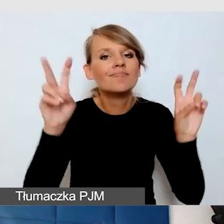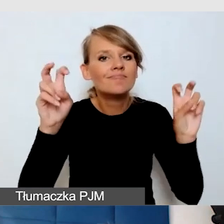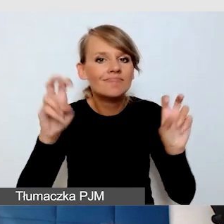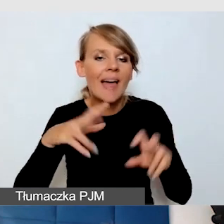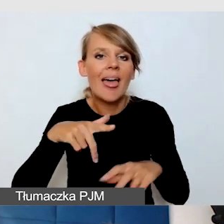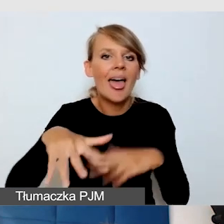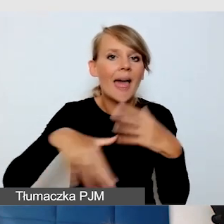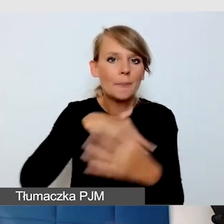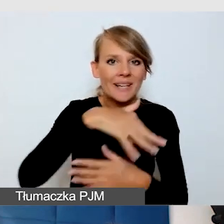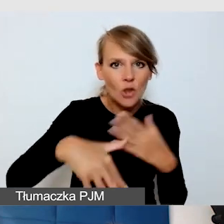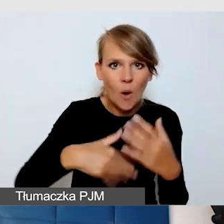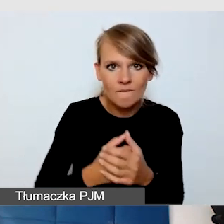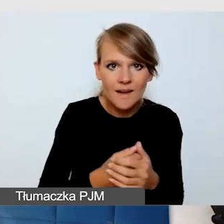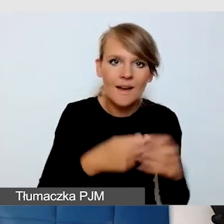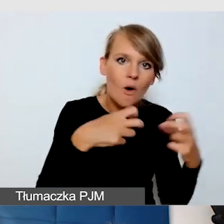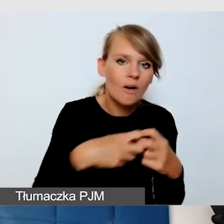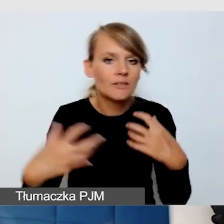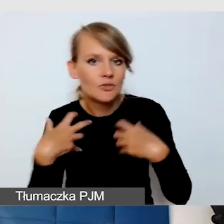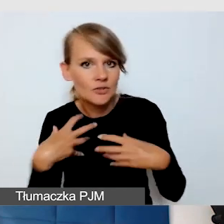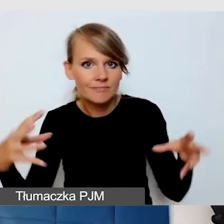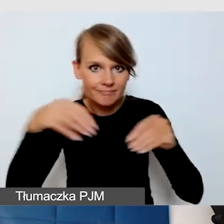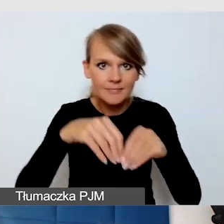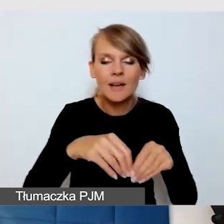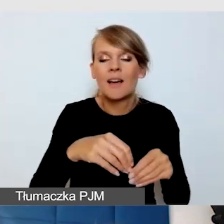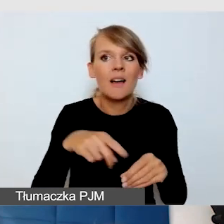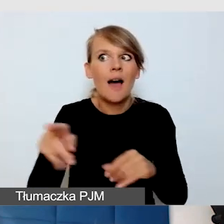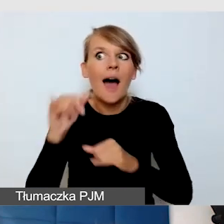Wszystko to, co generuje hałas, jest bardzo dużym problemem.